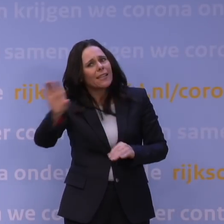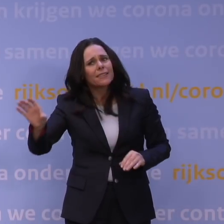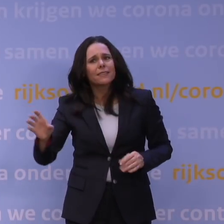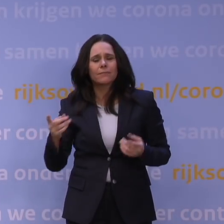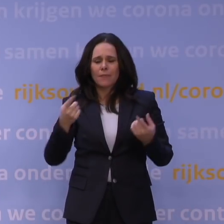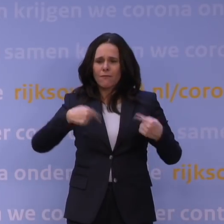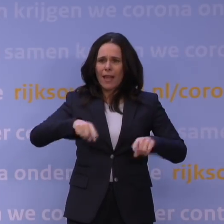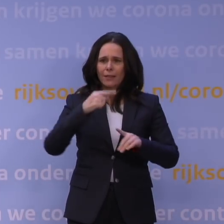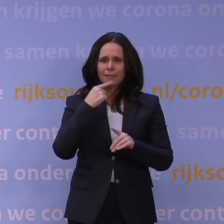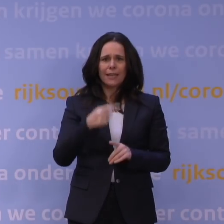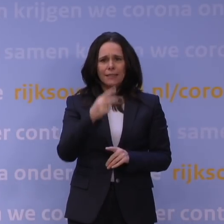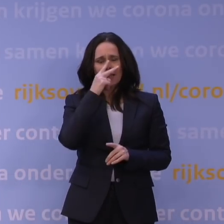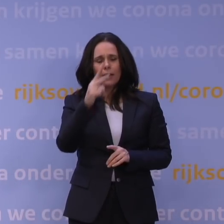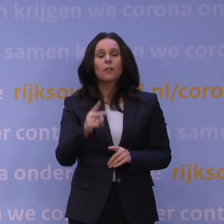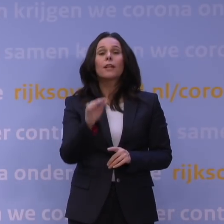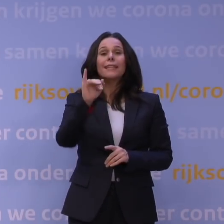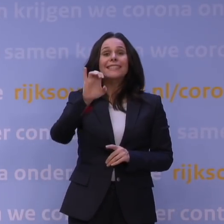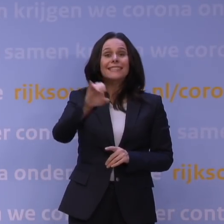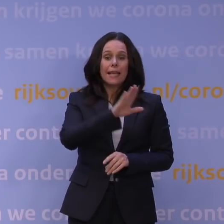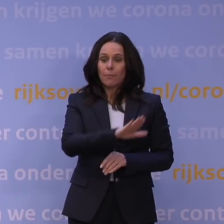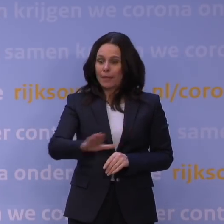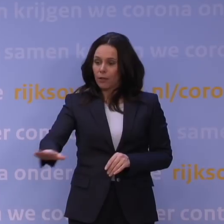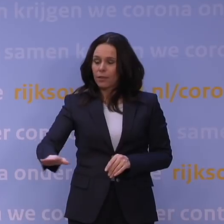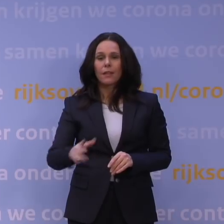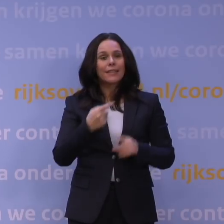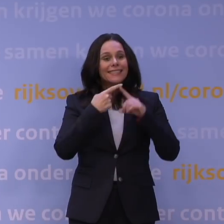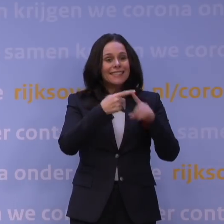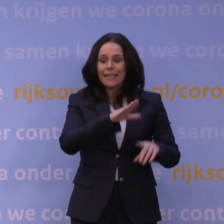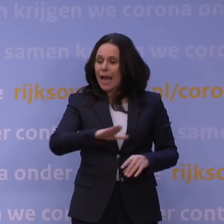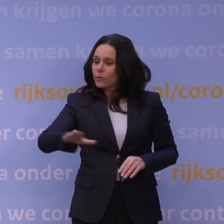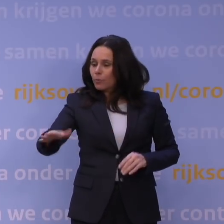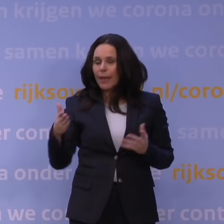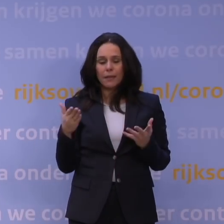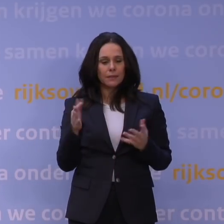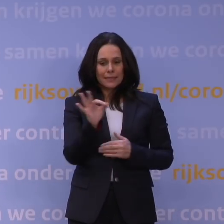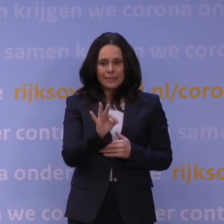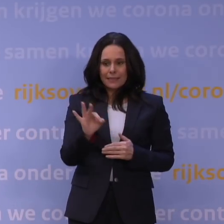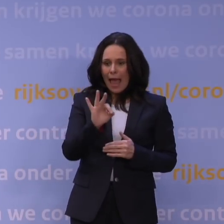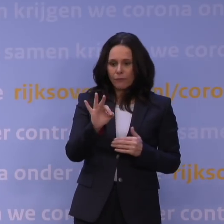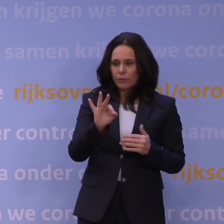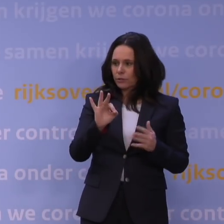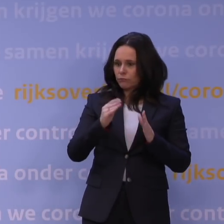luister, als op intensivecarebedden en op ziekenhuisbedden je door bepaalde cijfers heen schiet, bepaalde van die signaalwaarden,